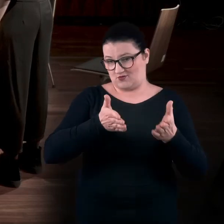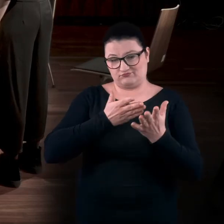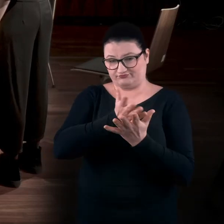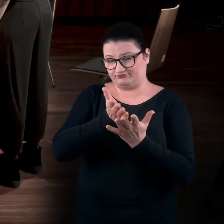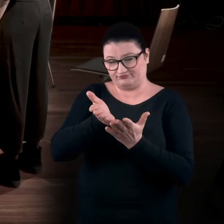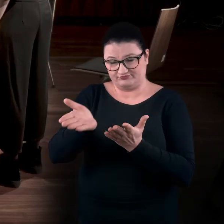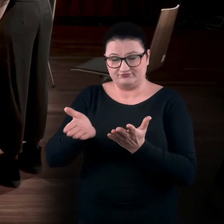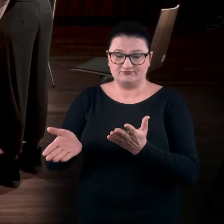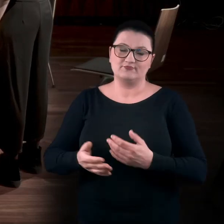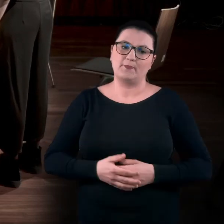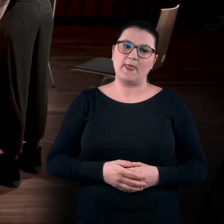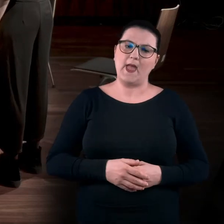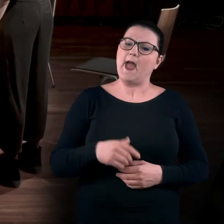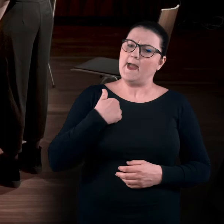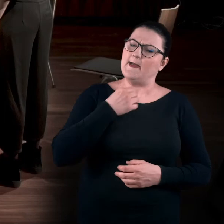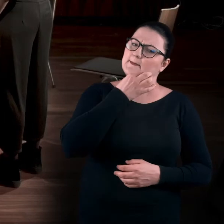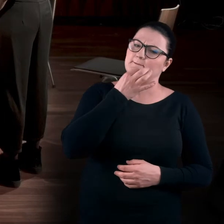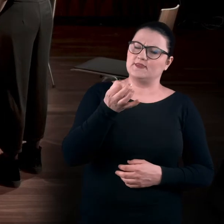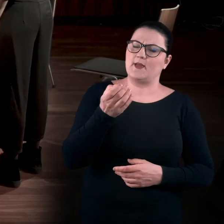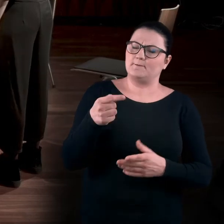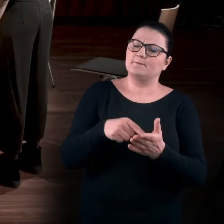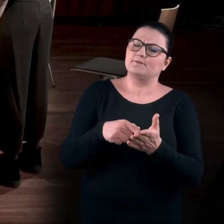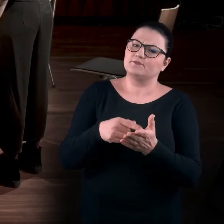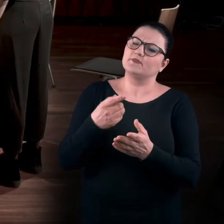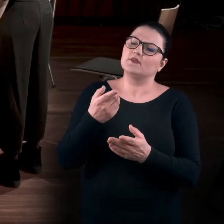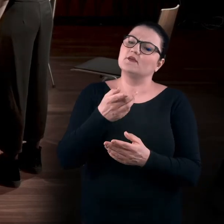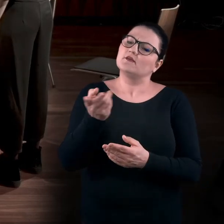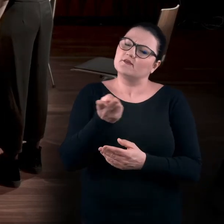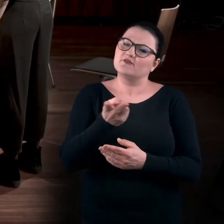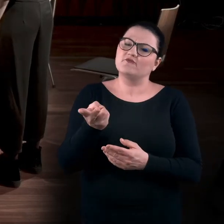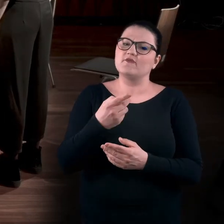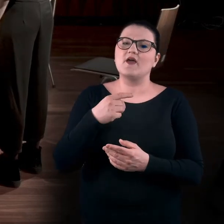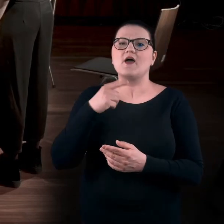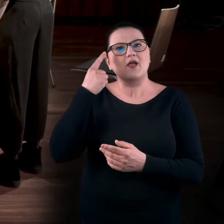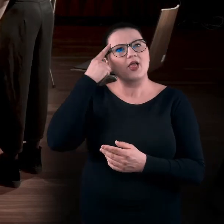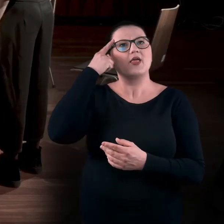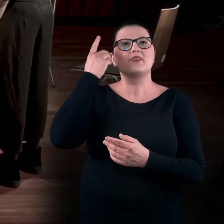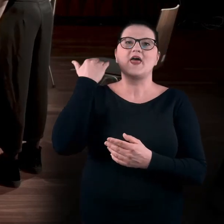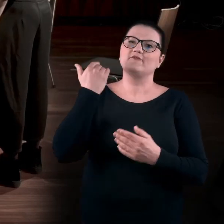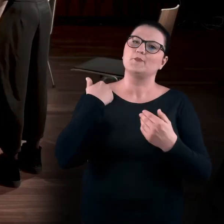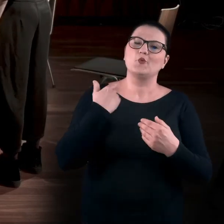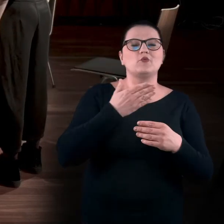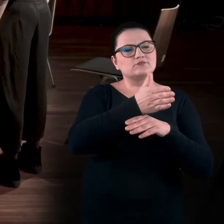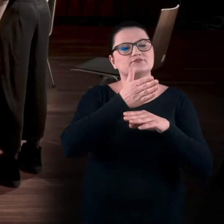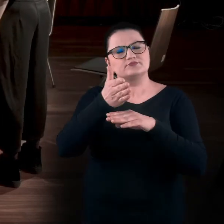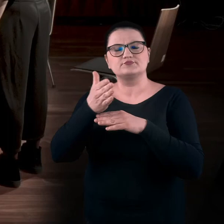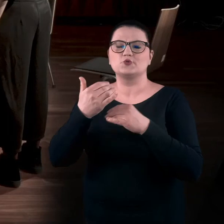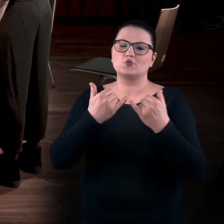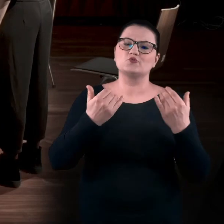Ja zapytałbym nasze uczestniczki, czy jak sięgacie teraz pamięcią do waszych wizyt w różnego rodzaju galeriach, muzeach, na wystawach...